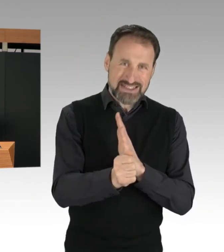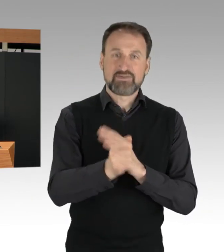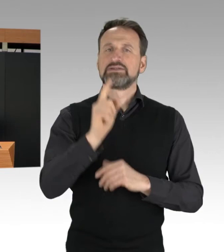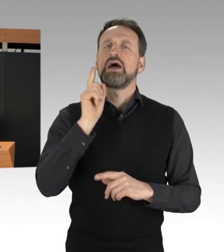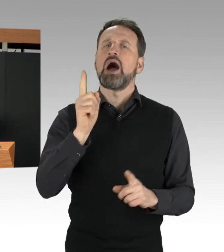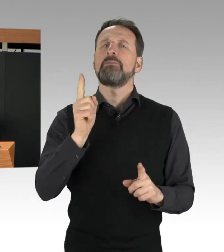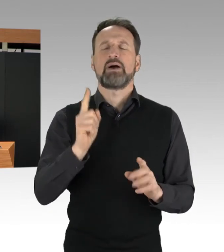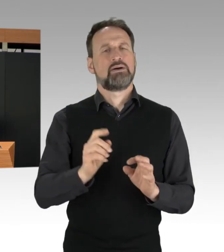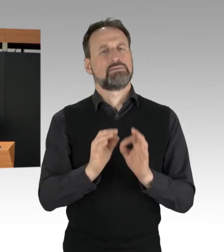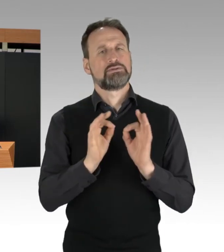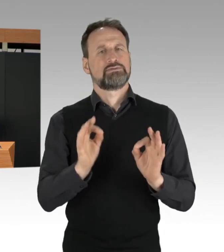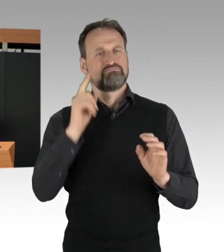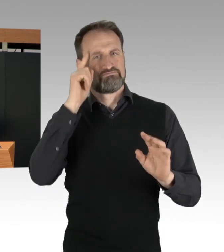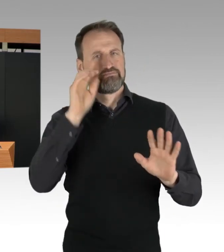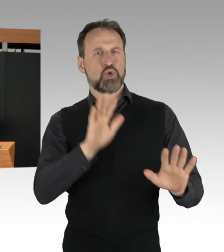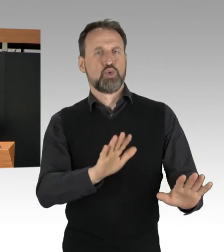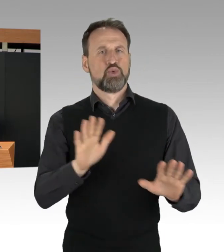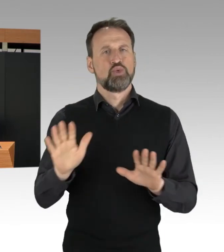Sehr herzlichen Dank.